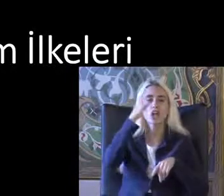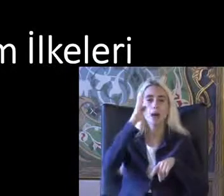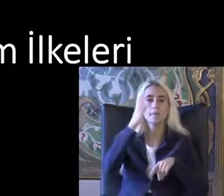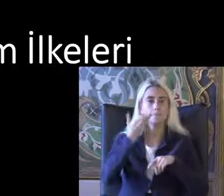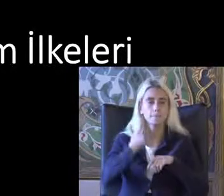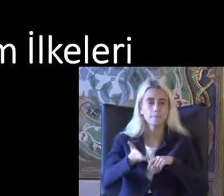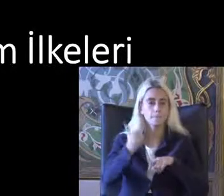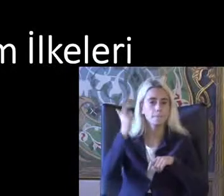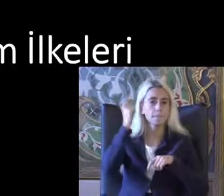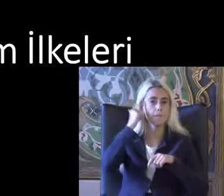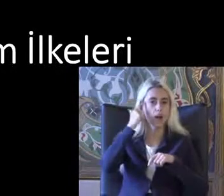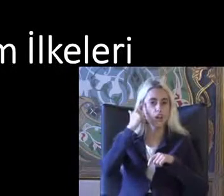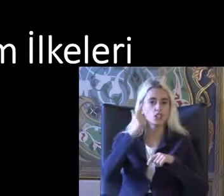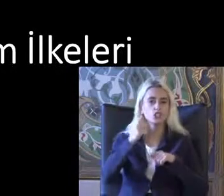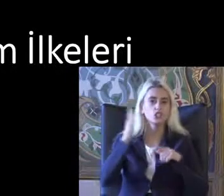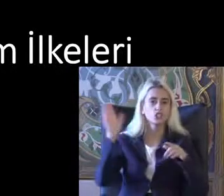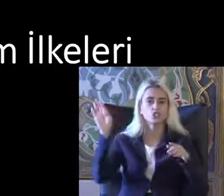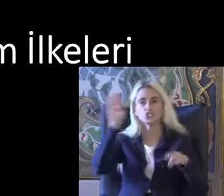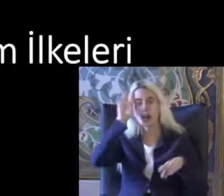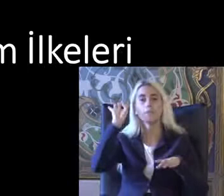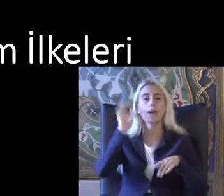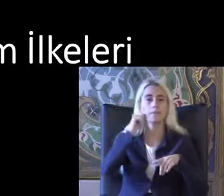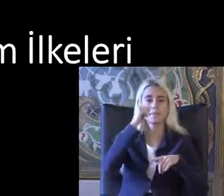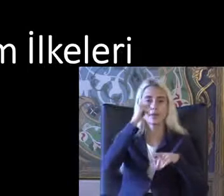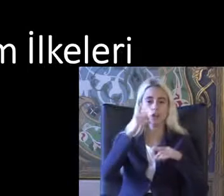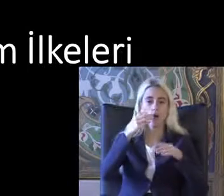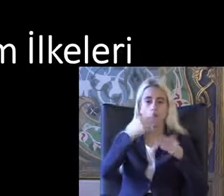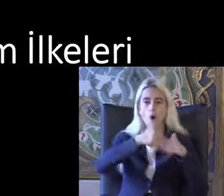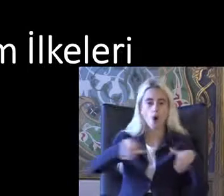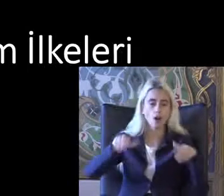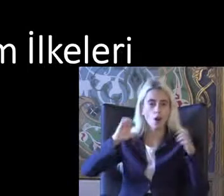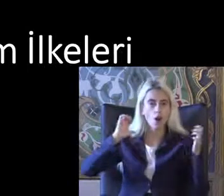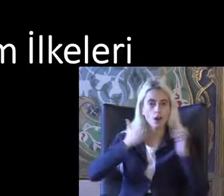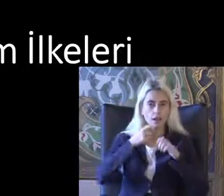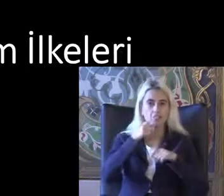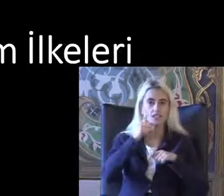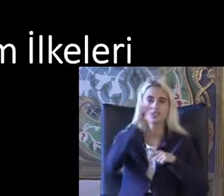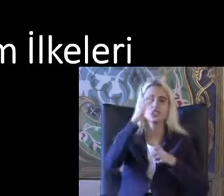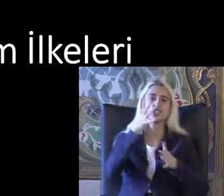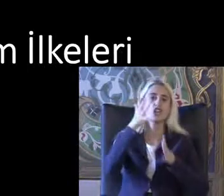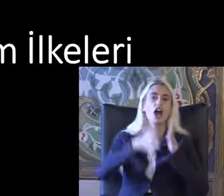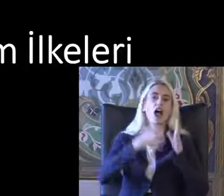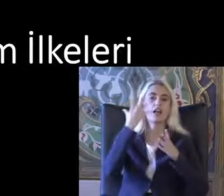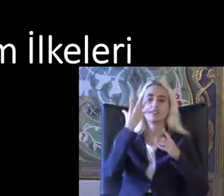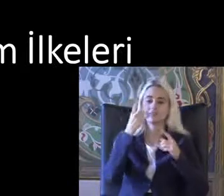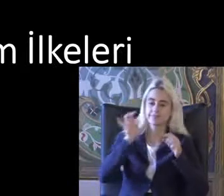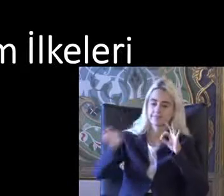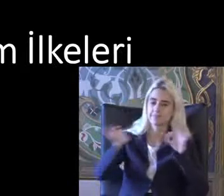Yan çarpanı önleyecek bir Işareti Su bardağı Farkına varmadan * biliyor